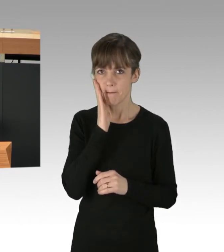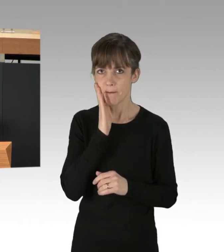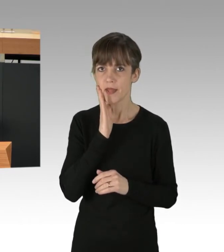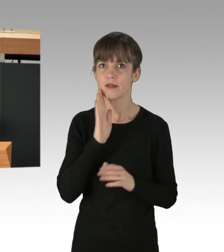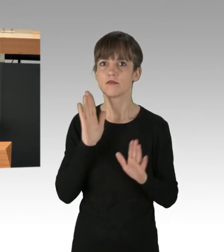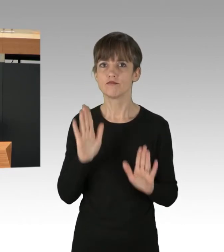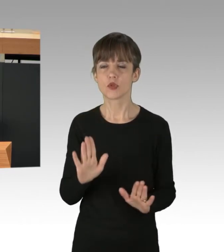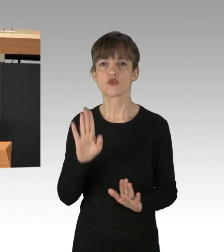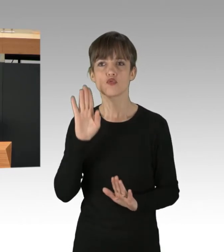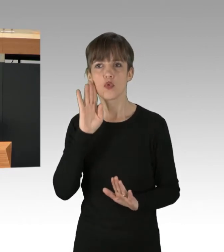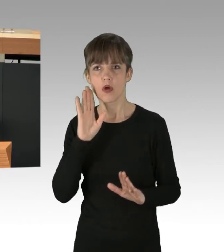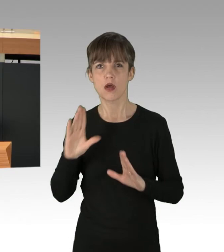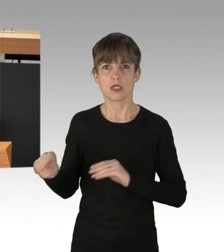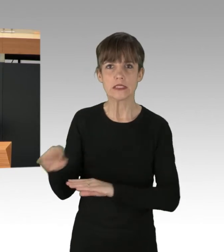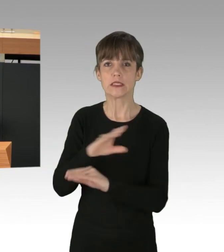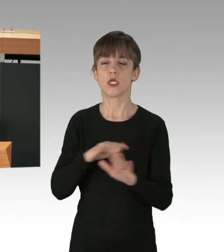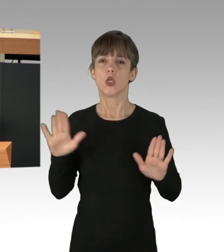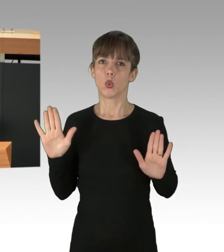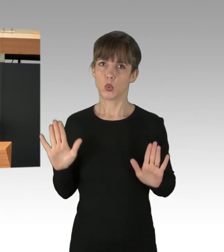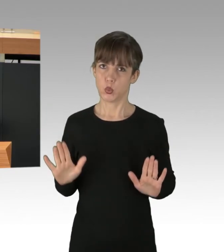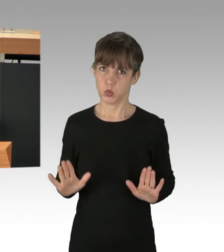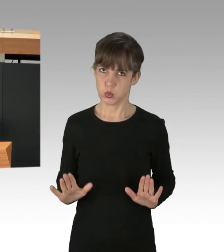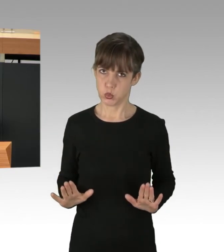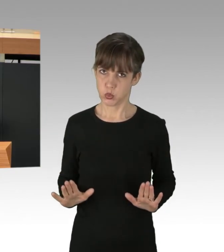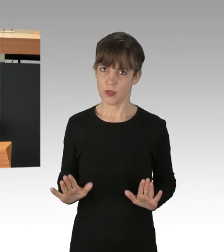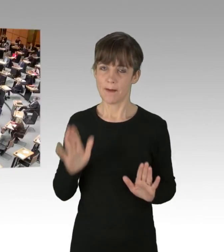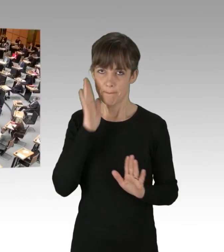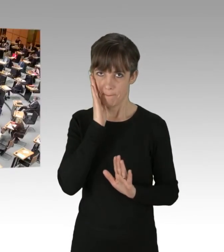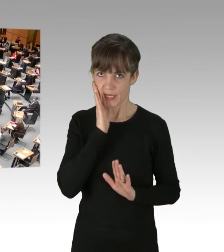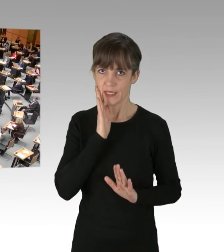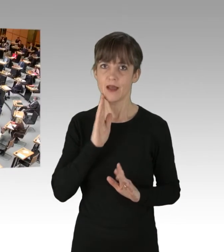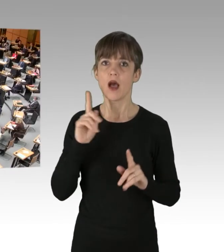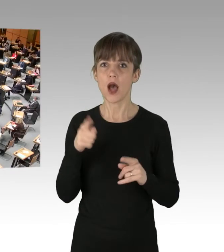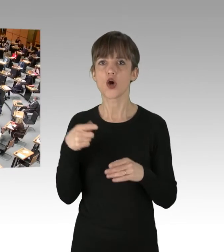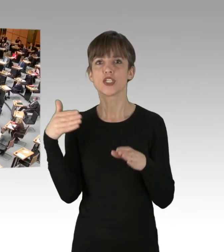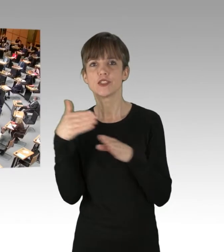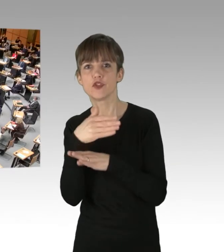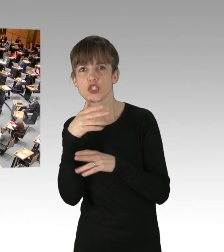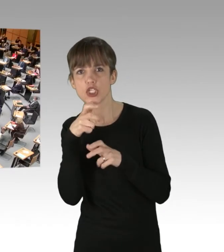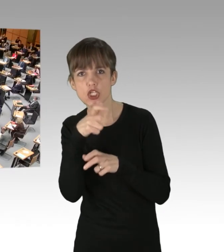und die Unruhe ein bisschen runtergefahren werden müsste. (Applaus) Auch die ständigen Zwischenrufe, die den Redner irritieren.